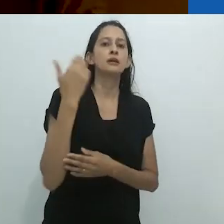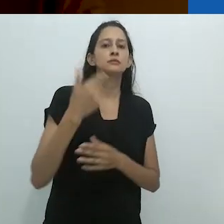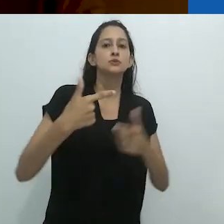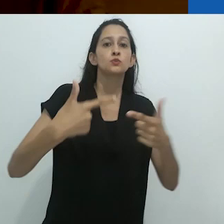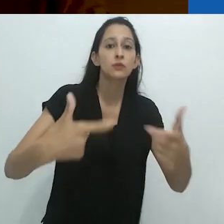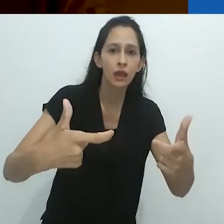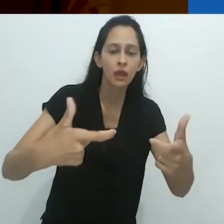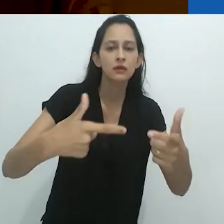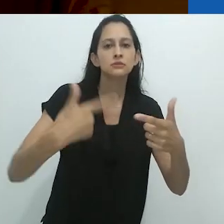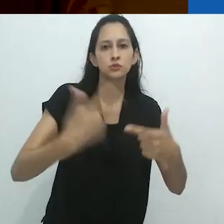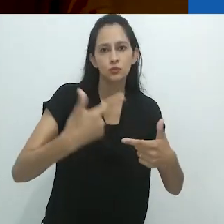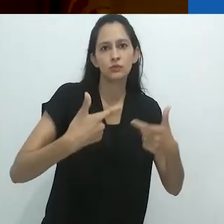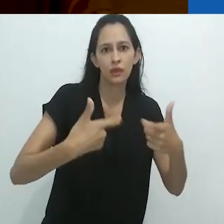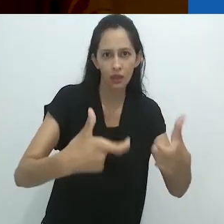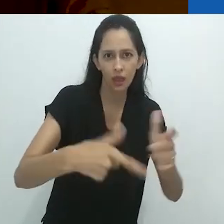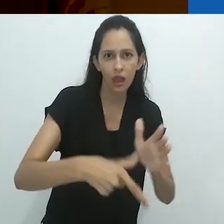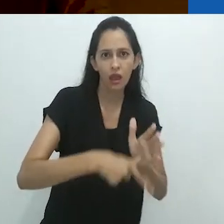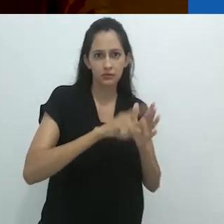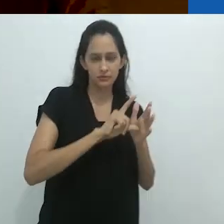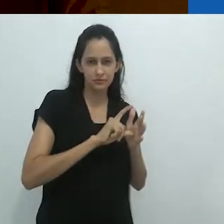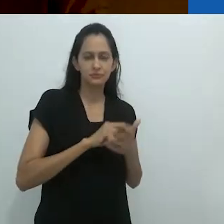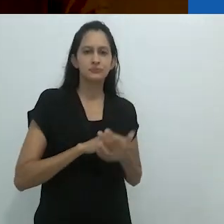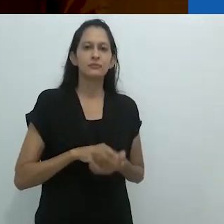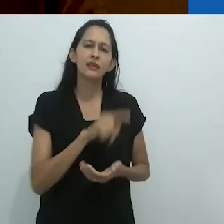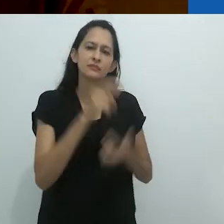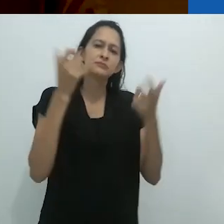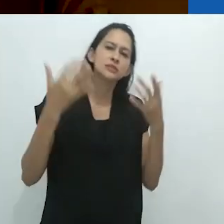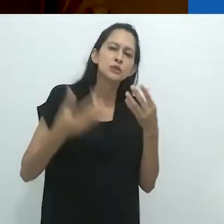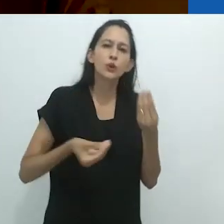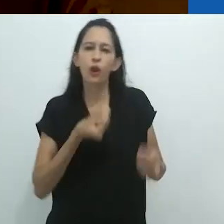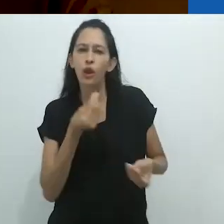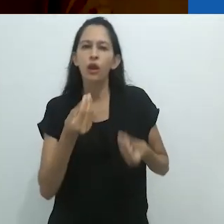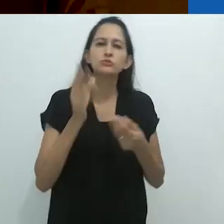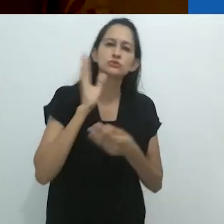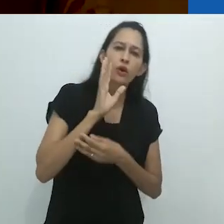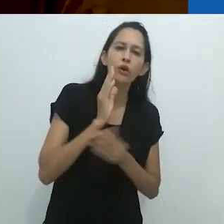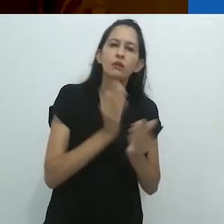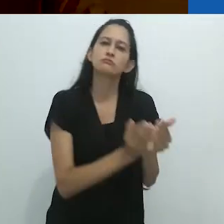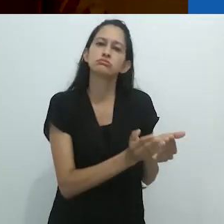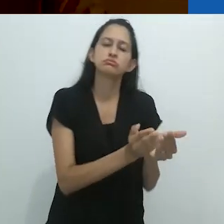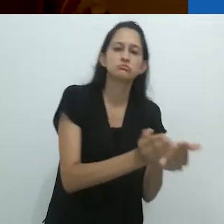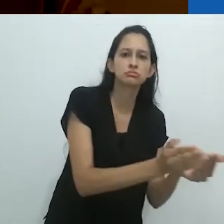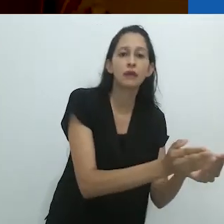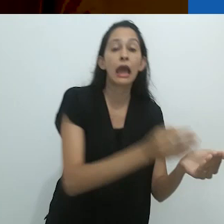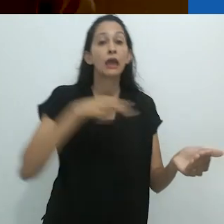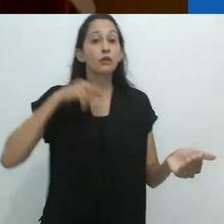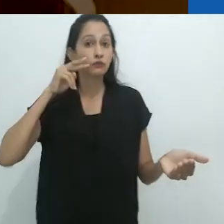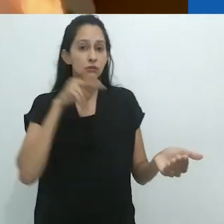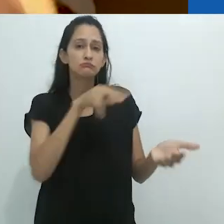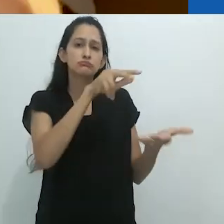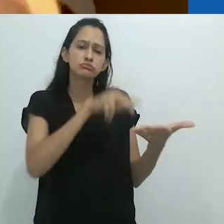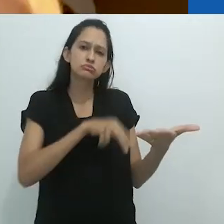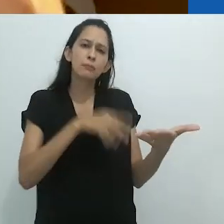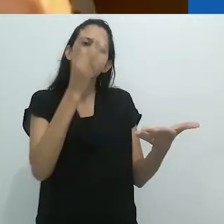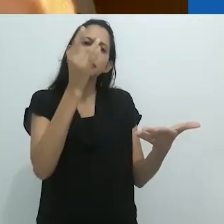Foi lendo sua descrição do tamanduá que a ideia me veio